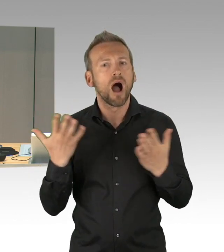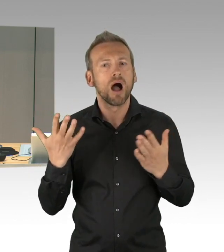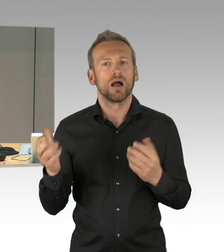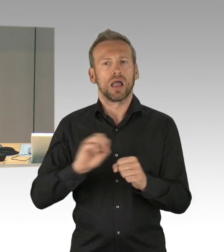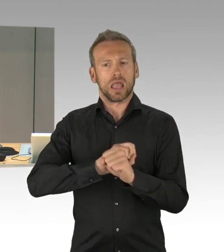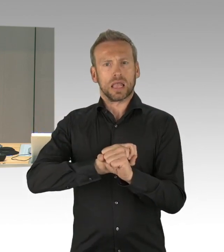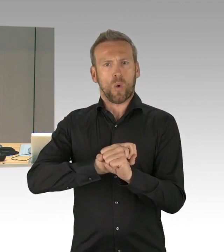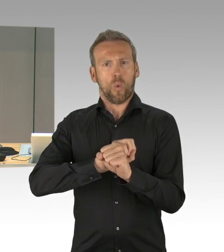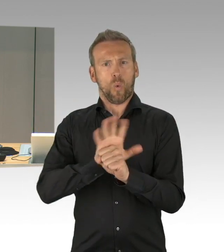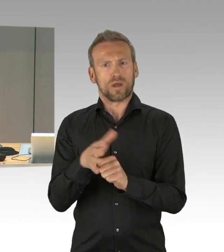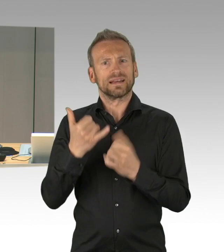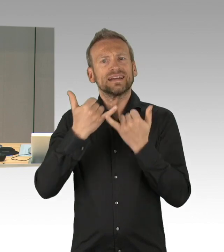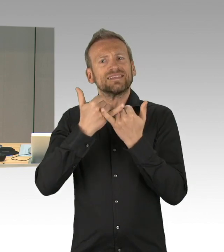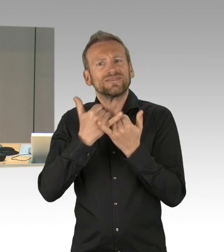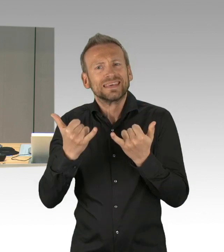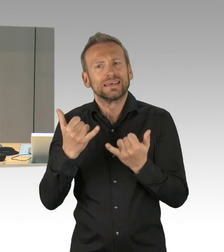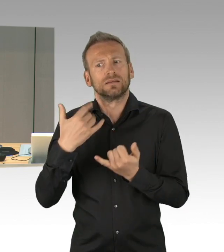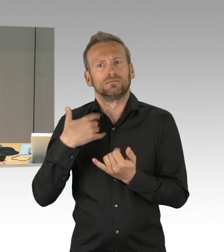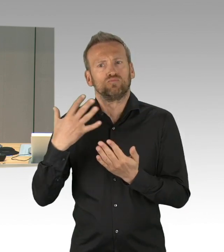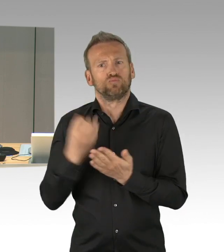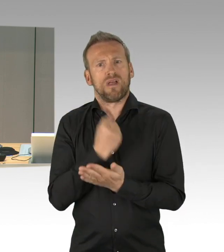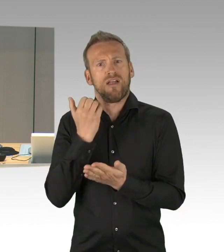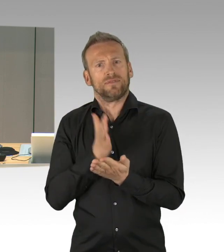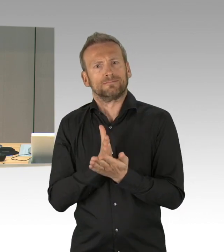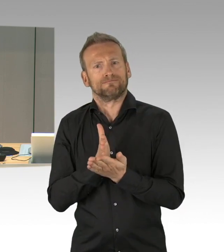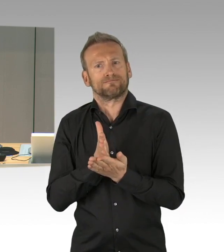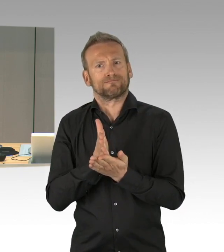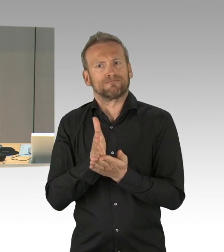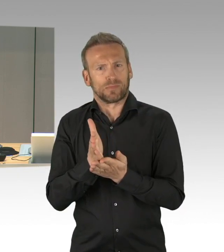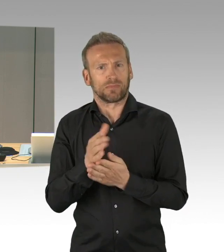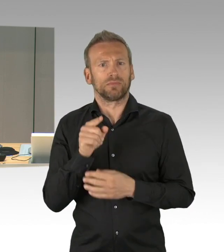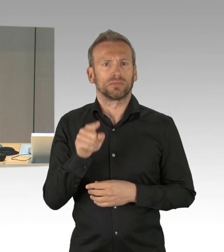Dringlichkeitsliste, die Fraktionen haben sich darauf verständigt, die dort verzeichneten Vorgänge